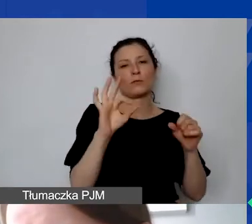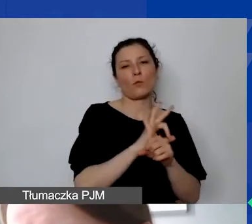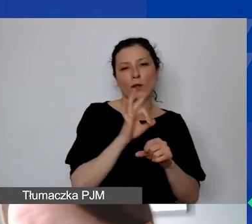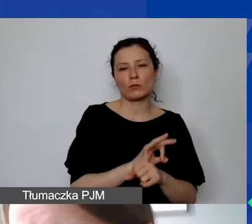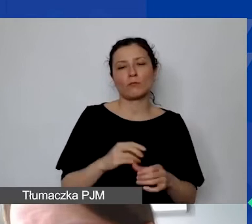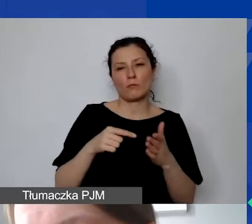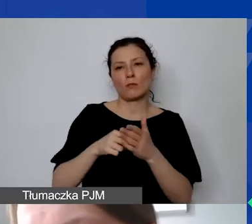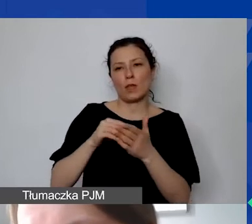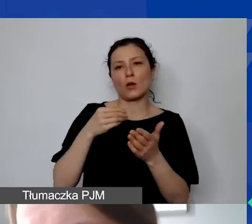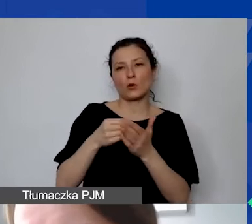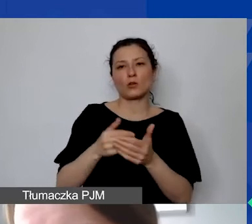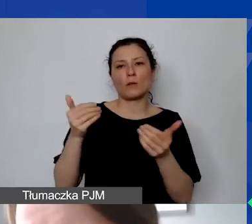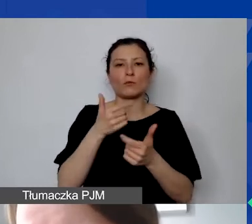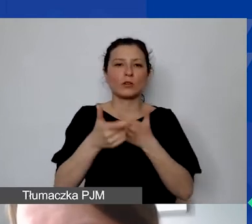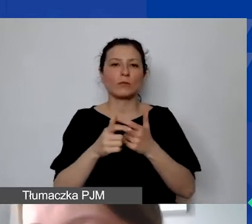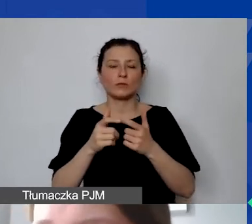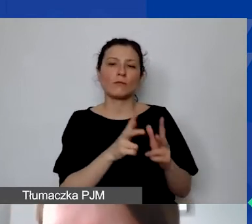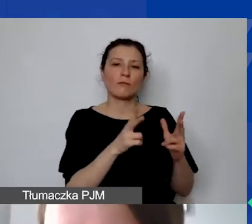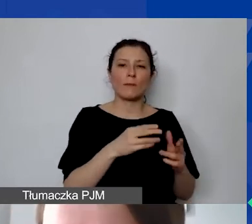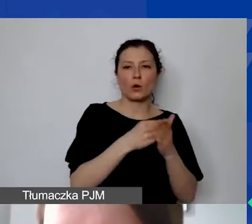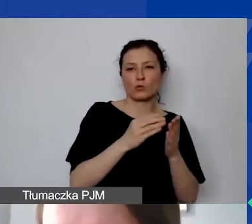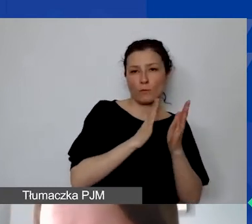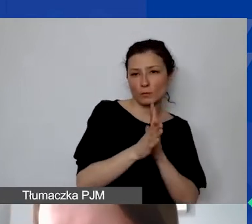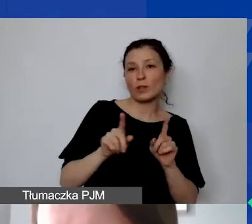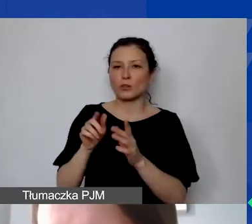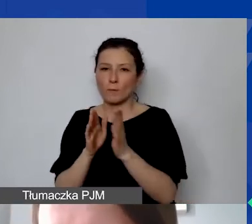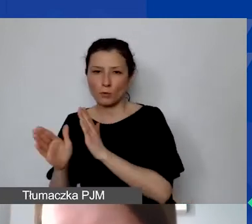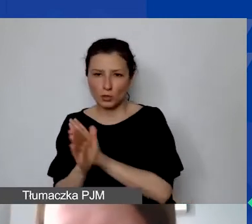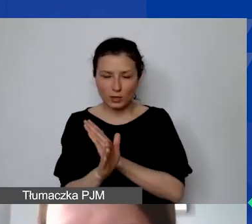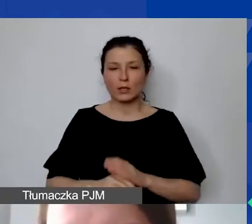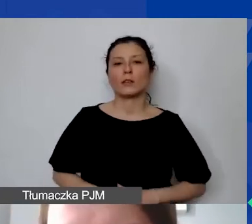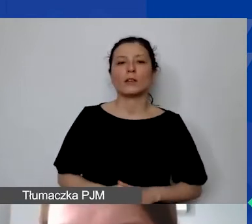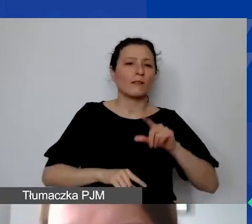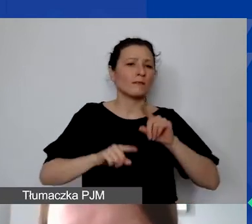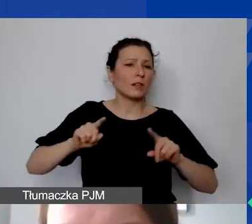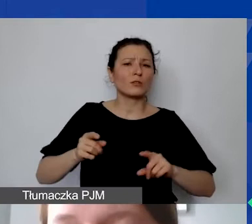zarówno w części kosztów bezpośrednich, jak i pośrednich. W zależności, jakie mają państwo potrzeby.